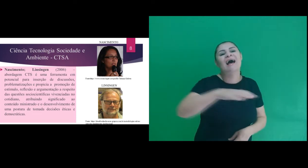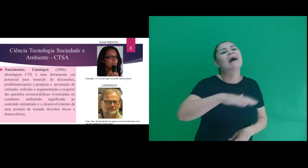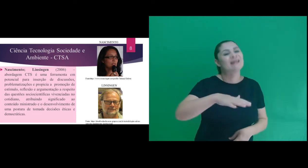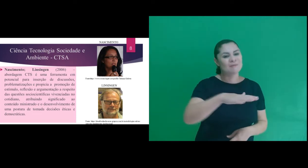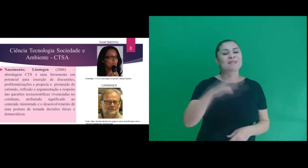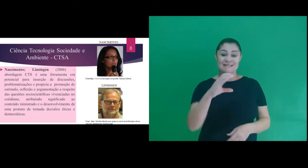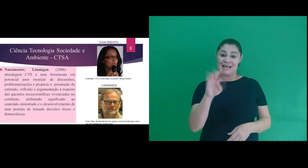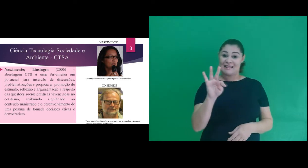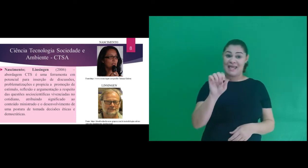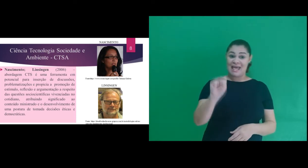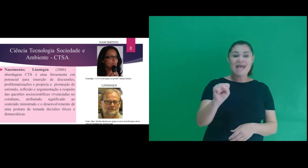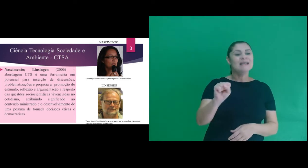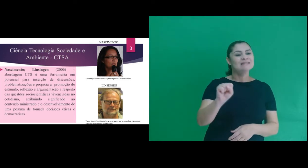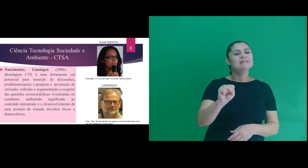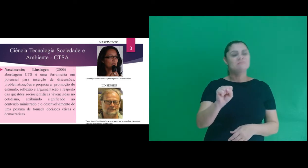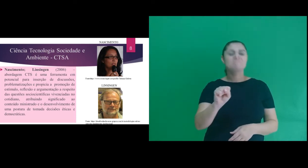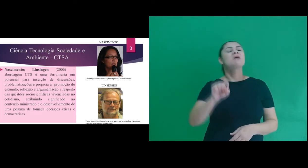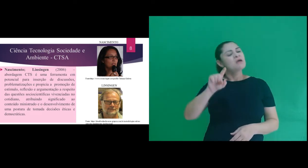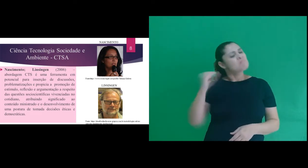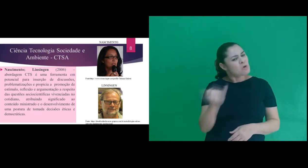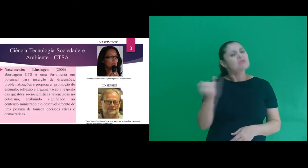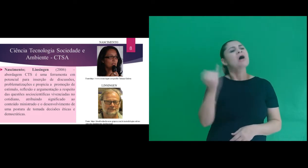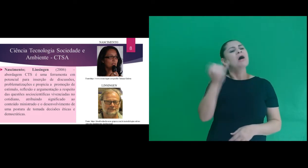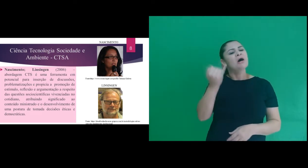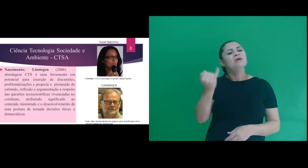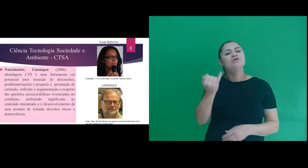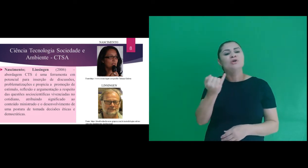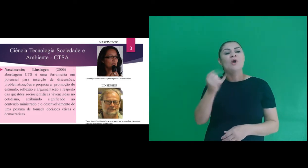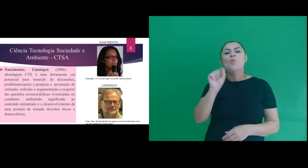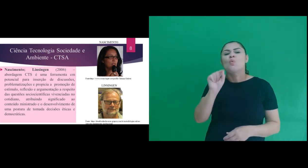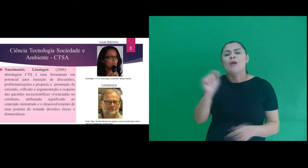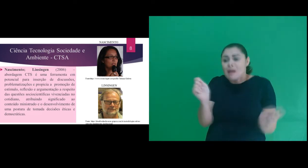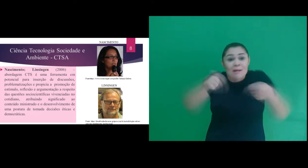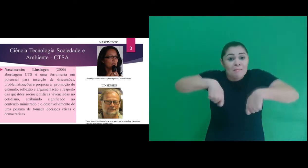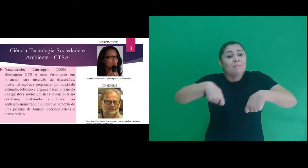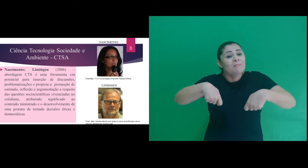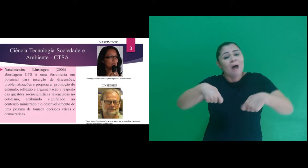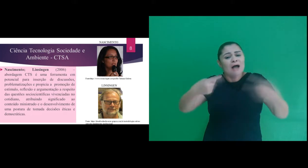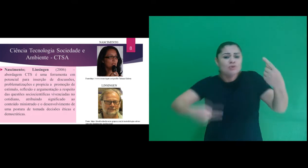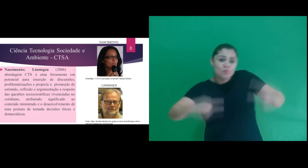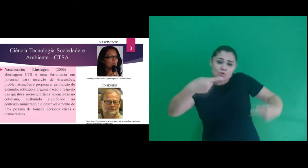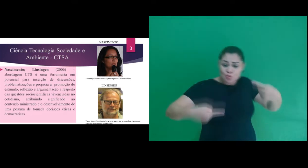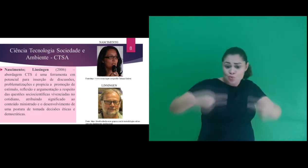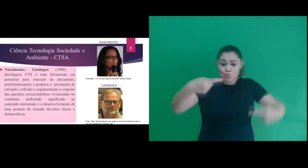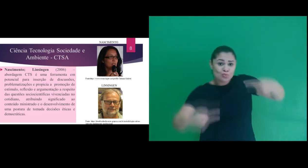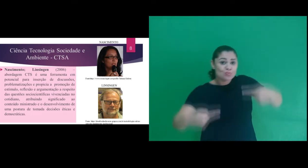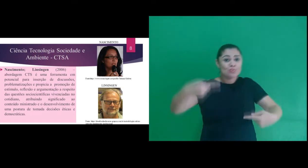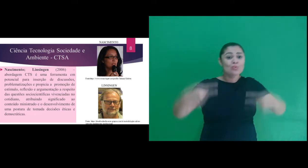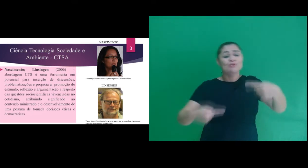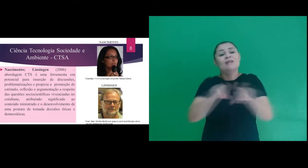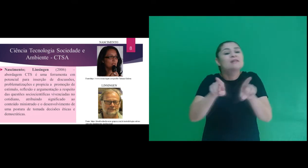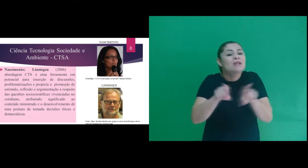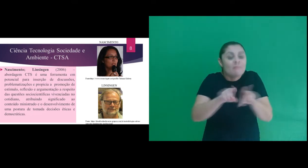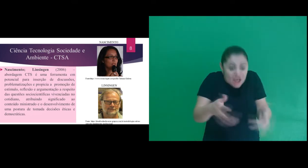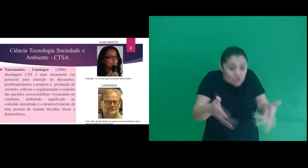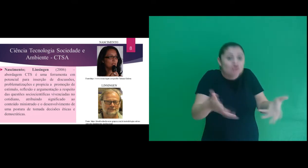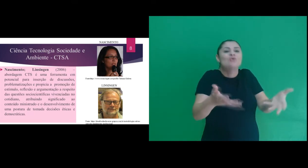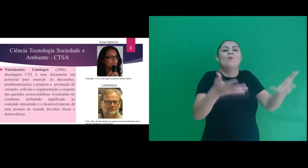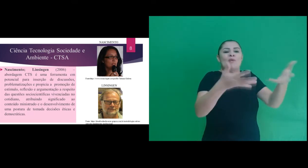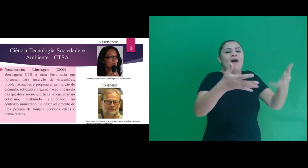do conteúdo envolvendo CTS é importante por possibilitar a inserção de discussões e por